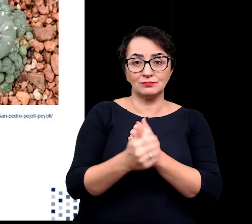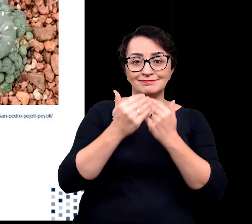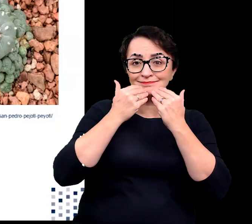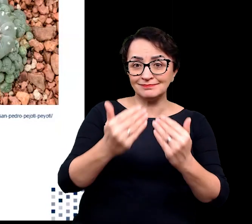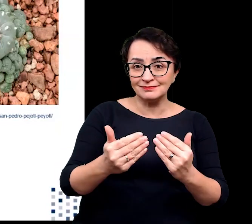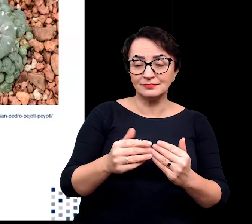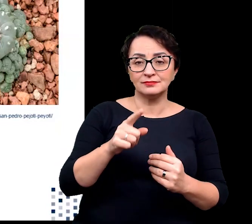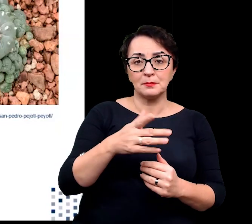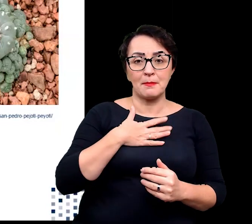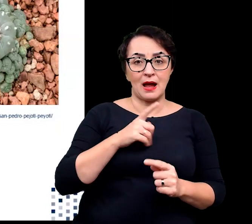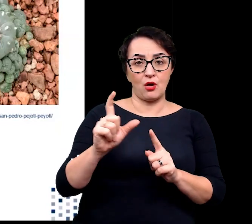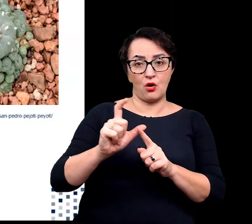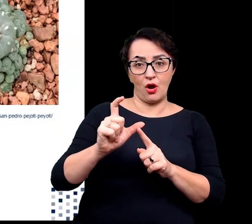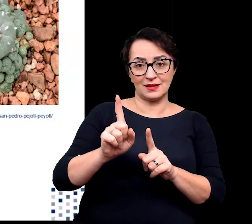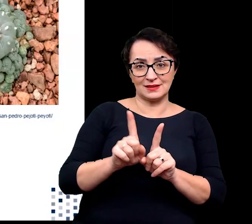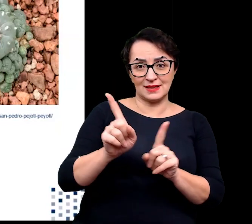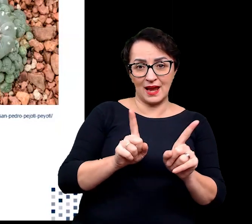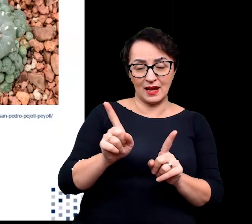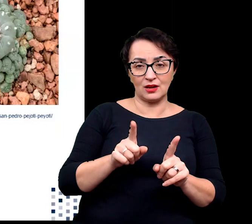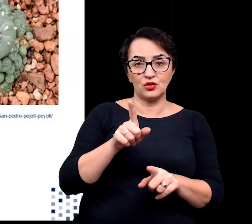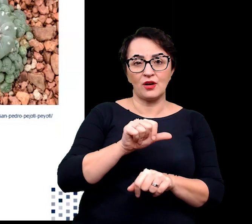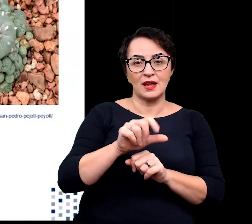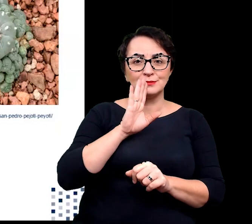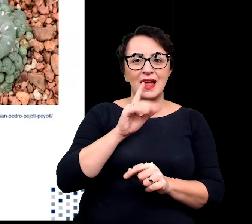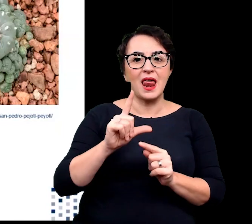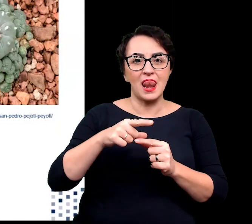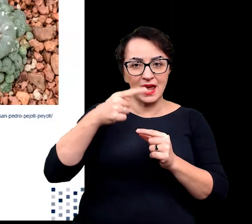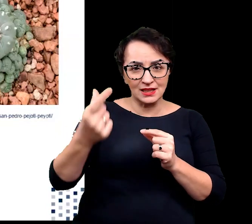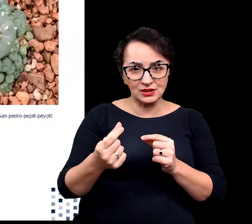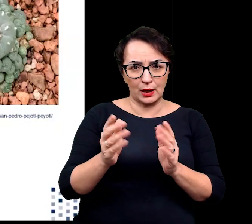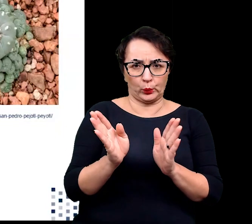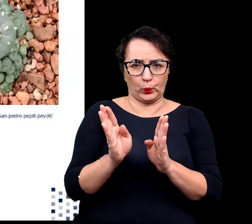wykształceniu kolców będących silnie zredukowane liśćmi.